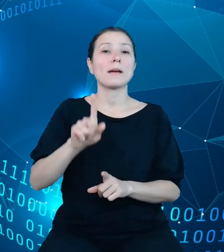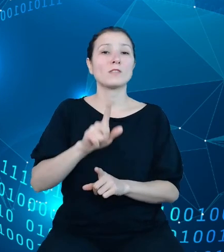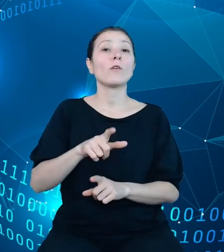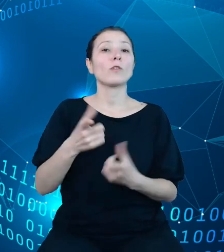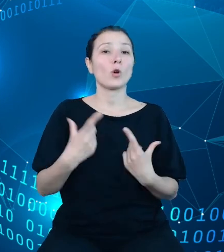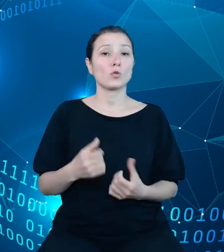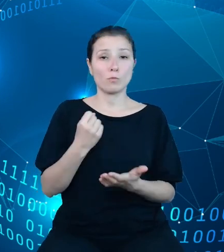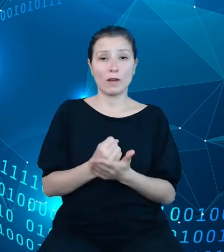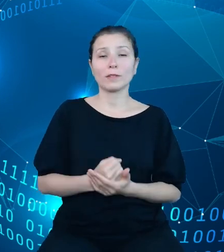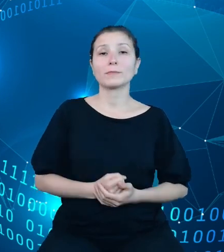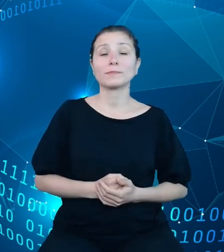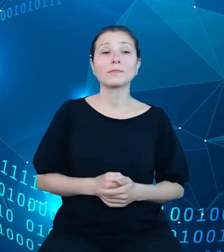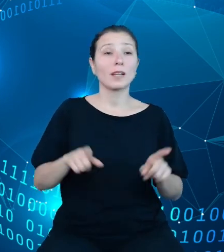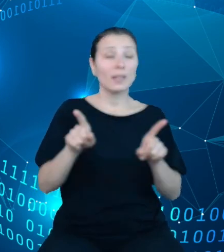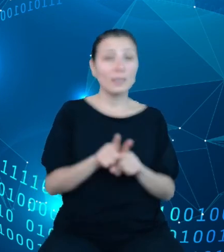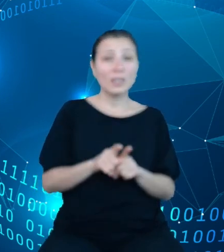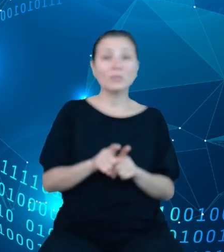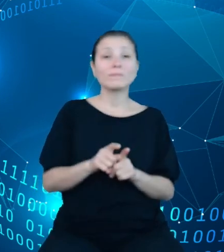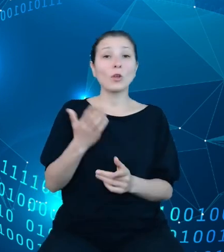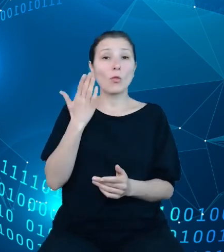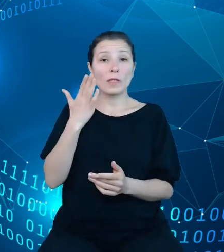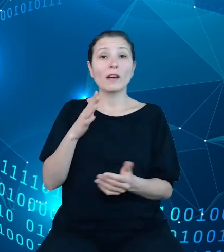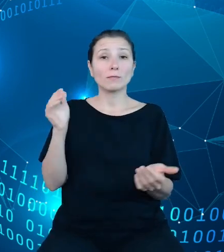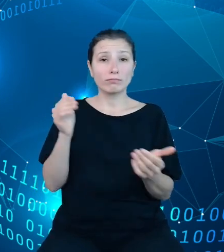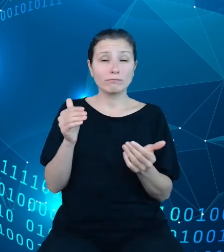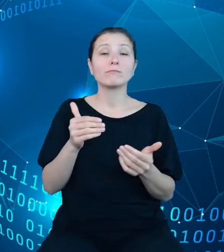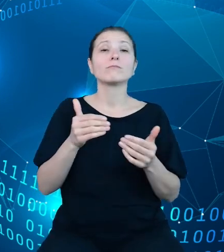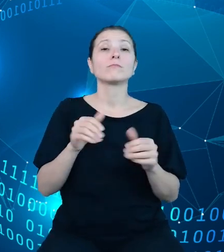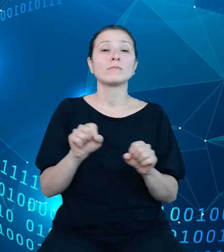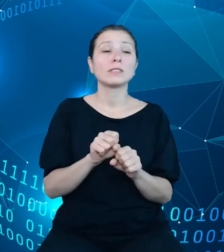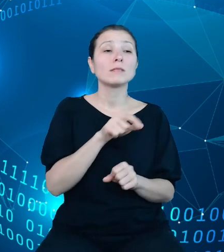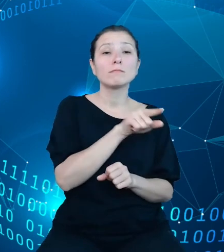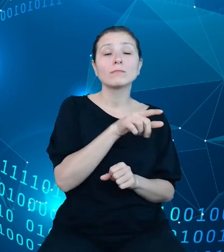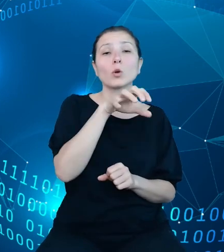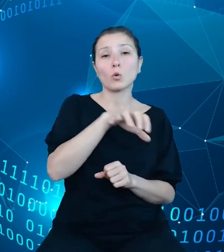w TREZORze jest również składanie przez te jednostki sprawozdań budżetowych. Jak